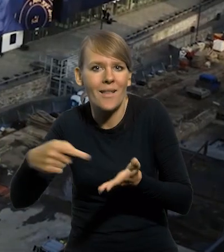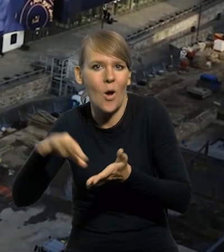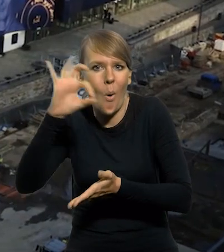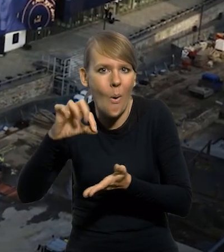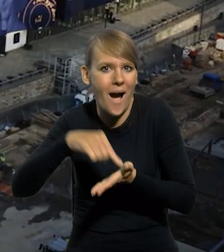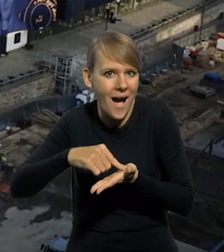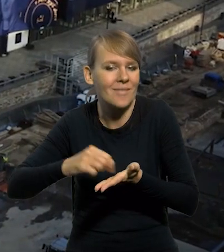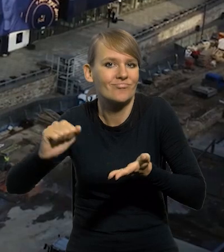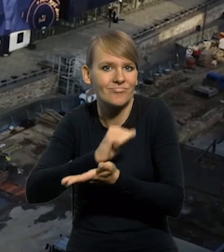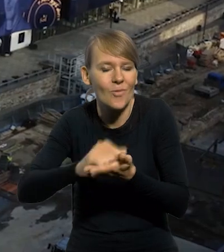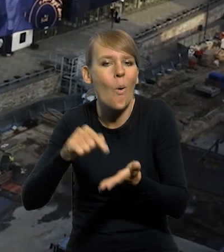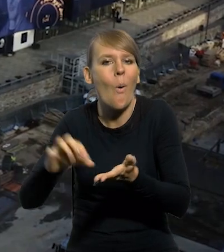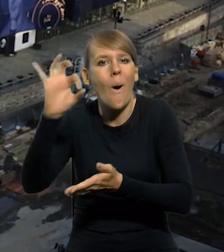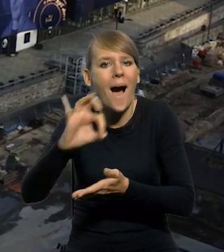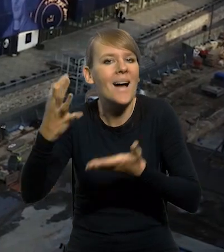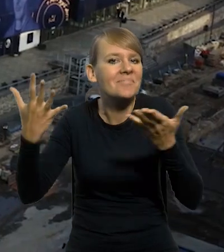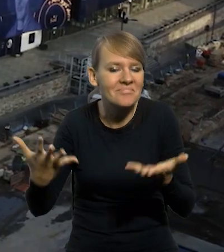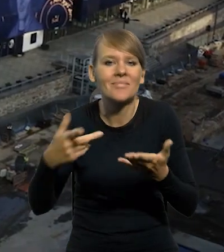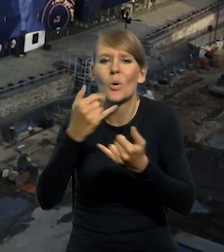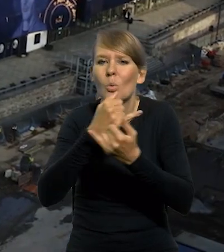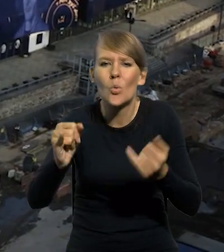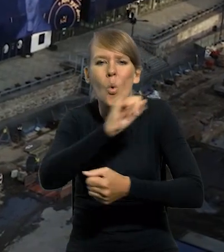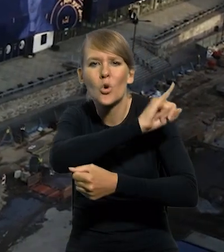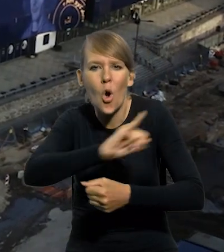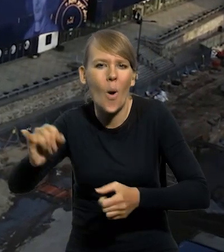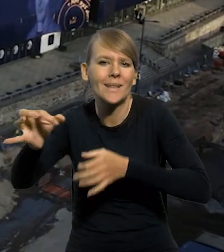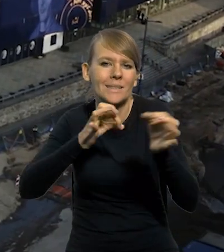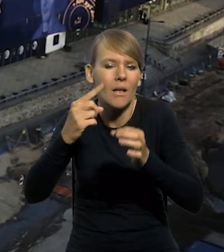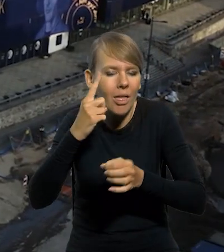stanowi okazję do upamiętnienia ważnych rocznic historycznych,